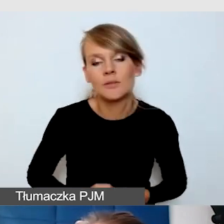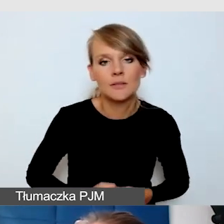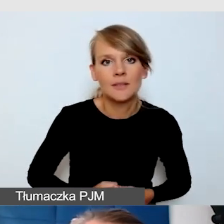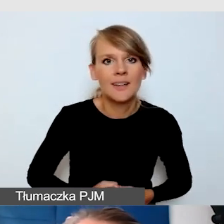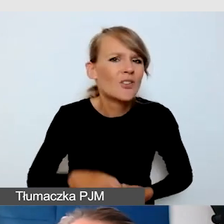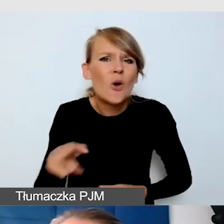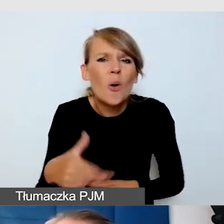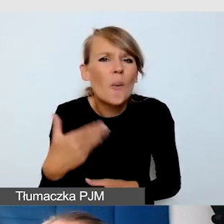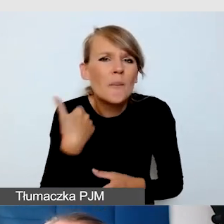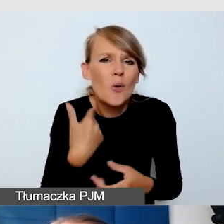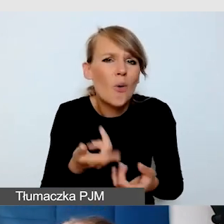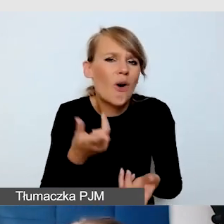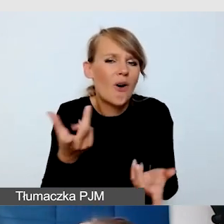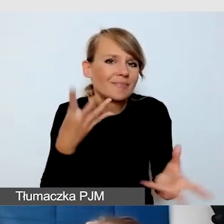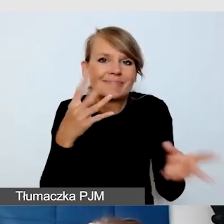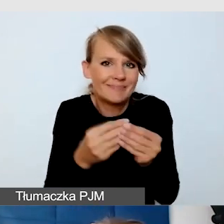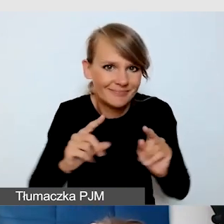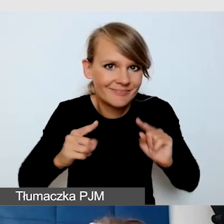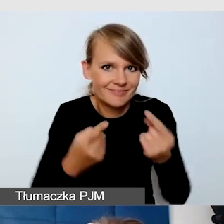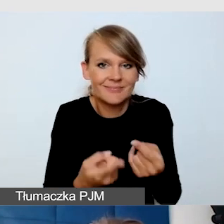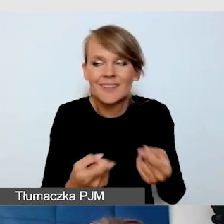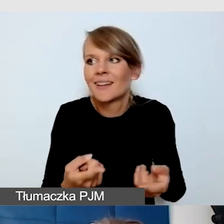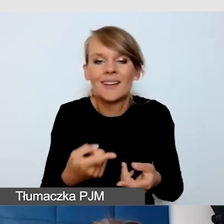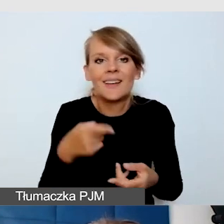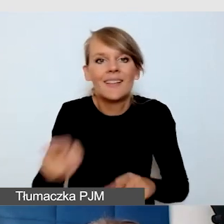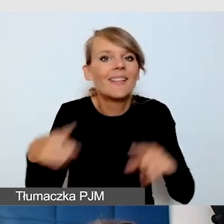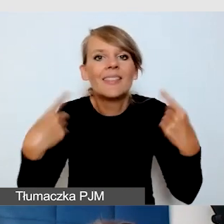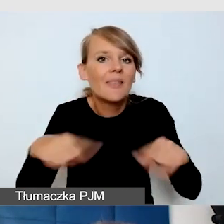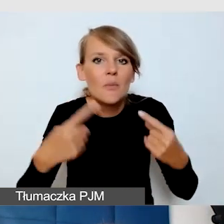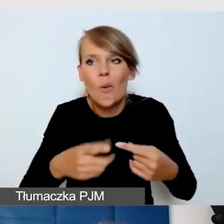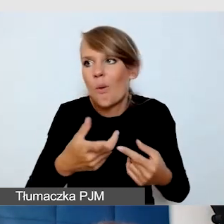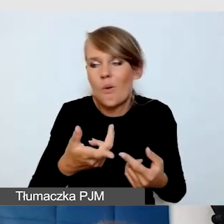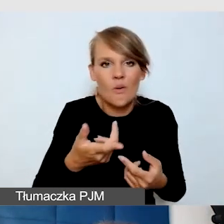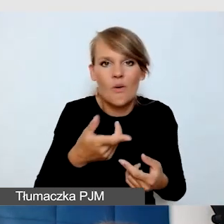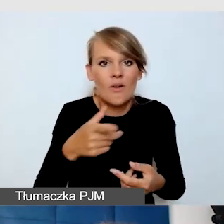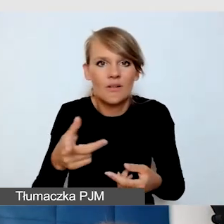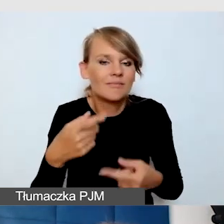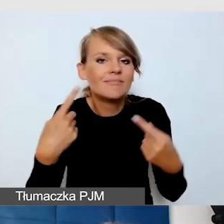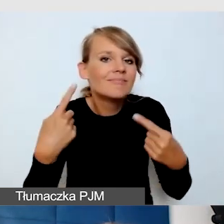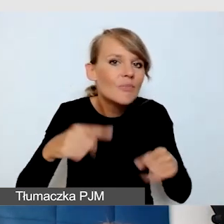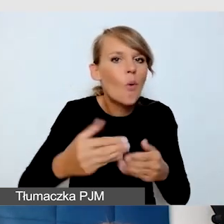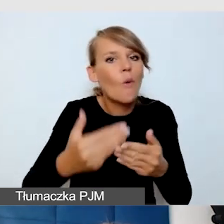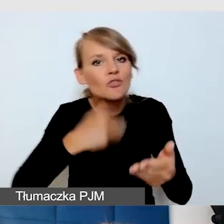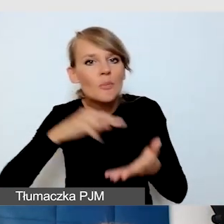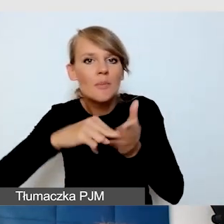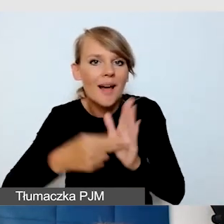nie mieliśmy za wiele możliwości na to, żeby zapewnić usługi dostępnościowe i dokładnie wszystko przetestować, przemyśleć.